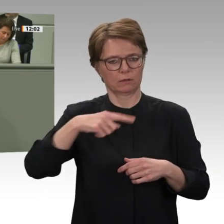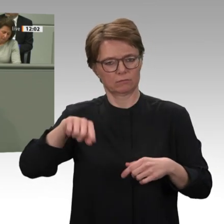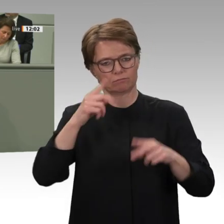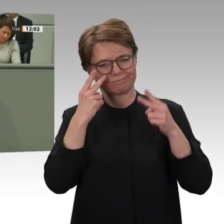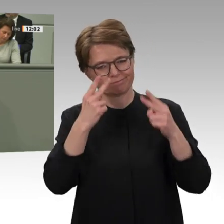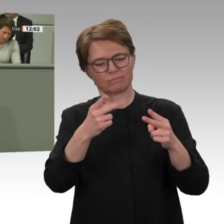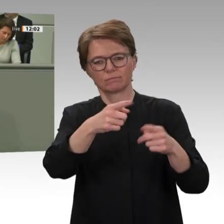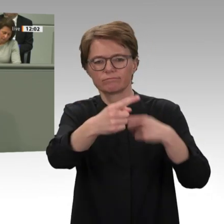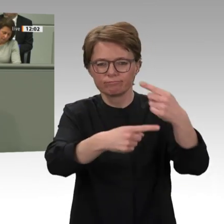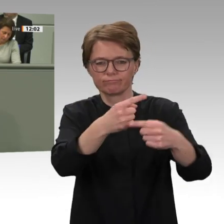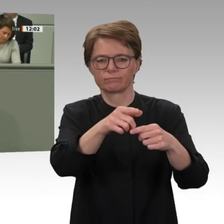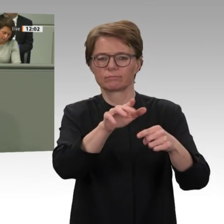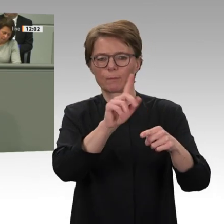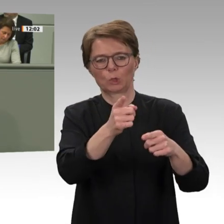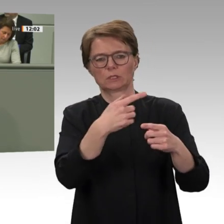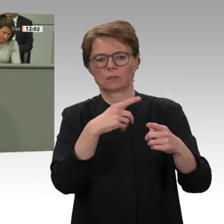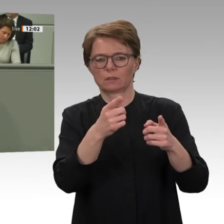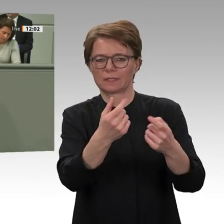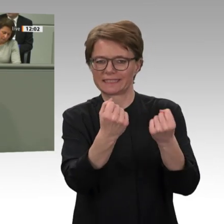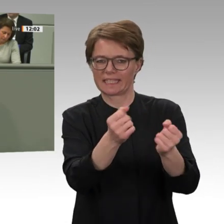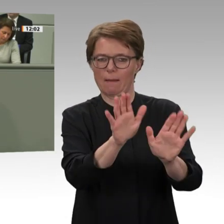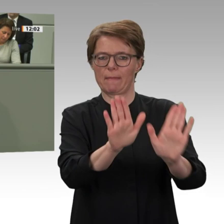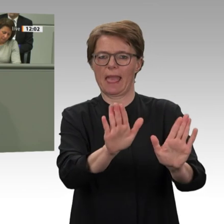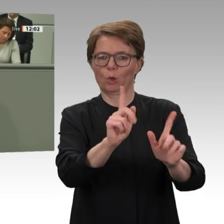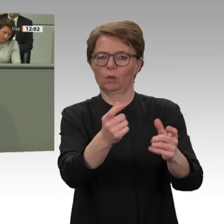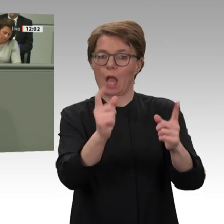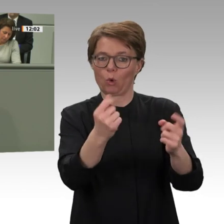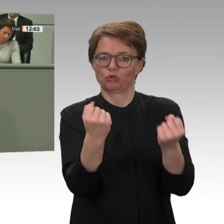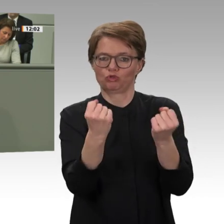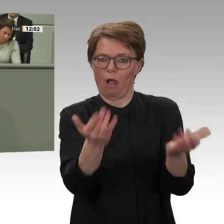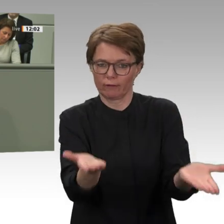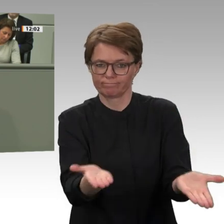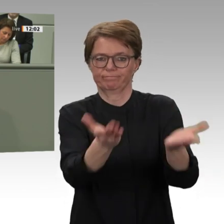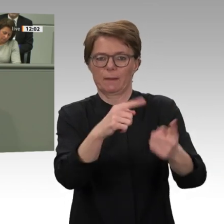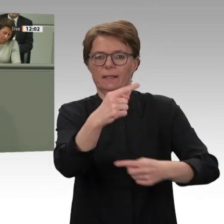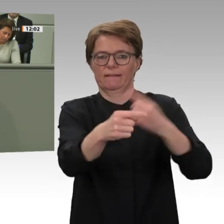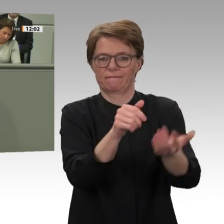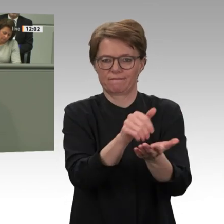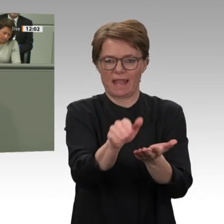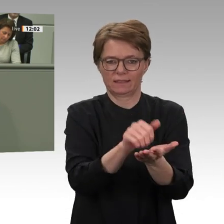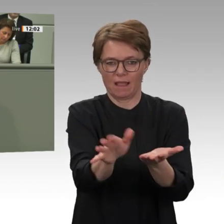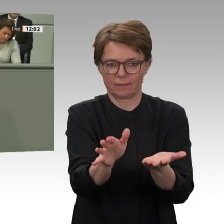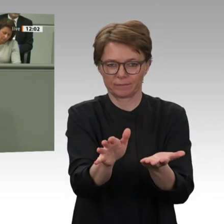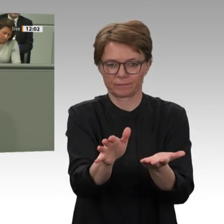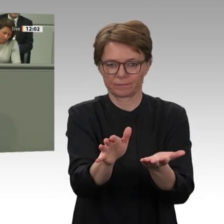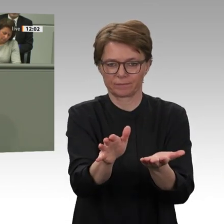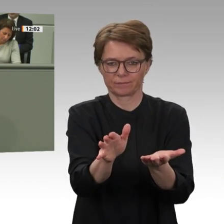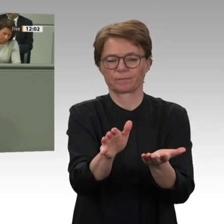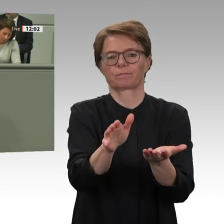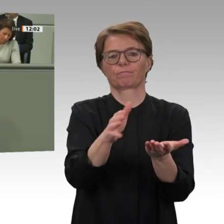will. Das sollte Deutschland dann wirkungsvoll politisch unterstützen. Danke für die Aufmerksamkeit.